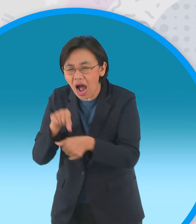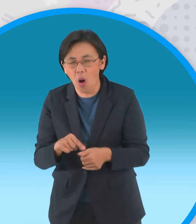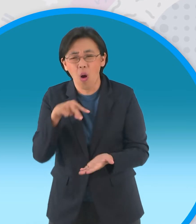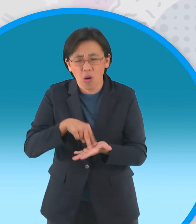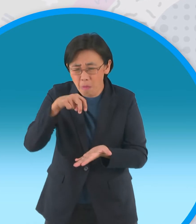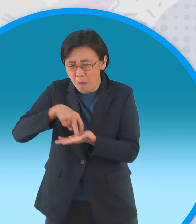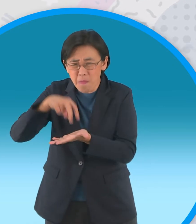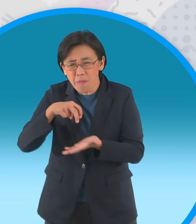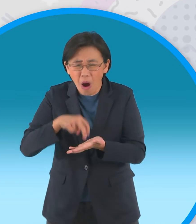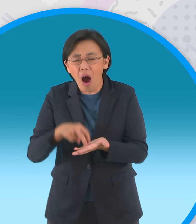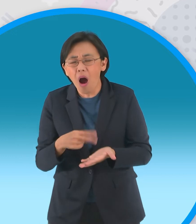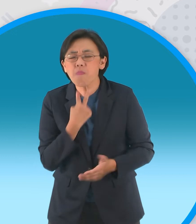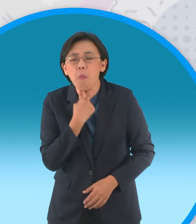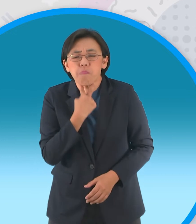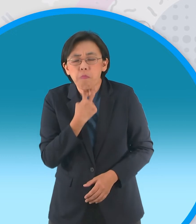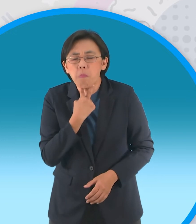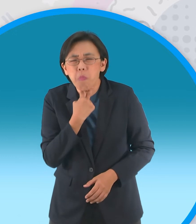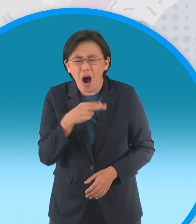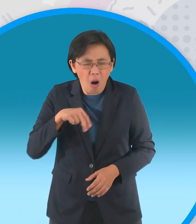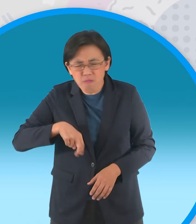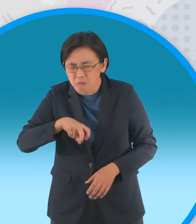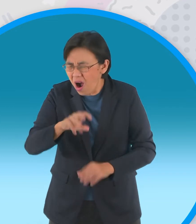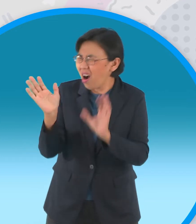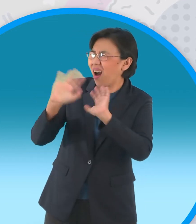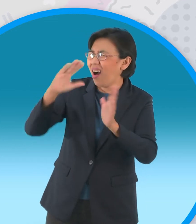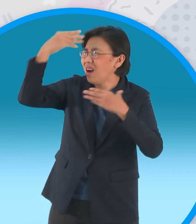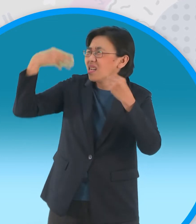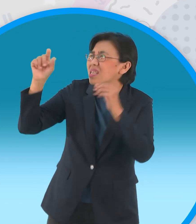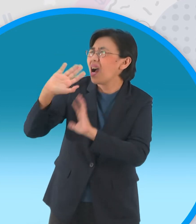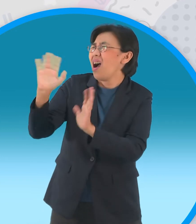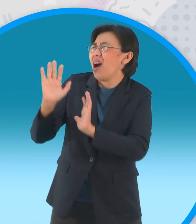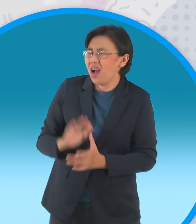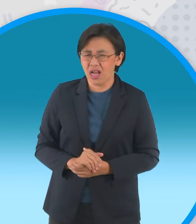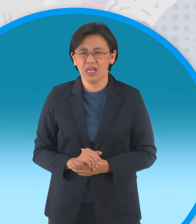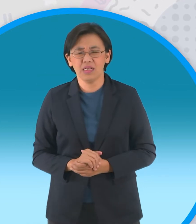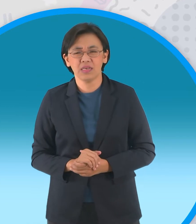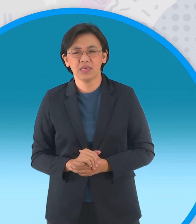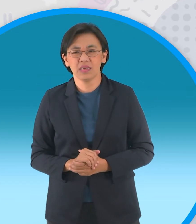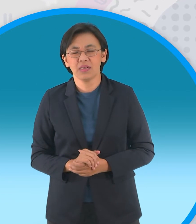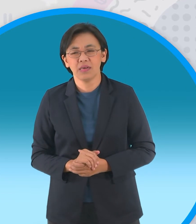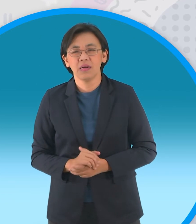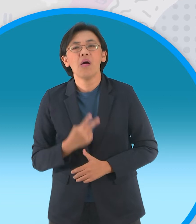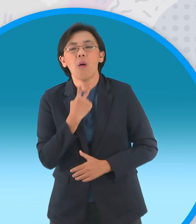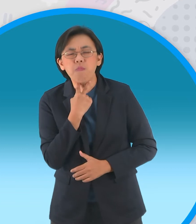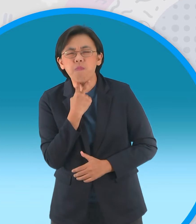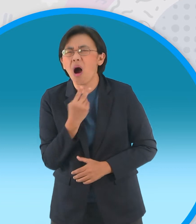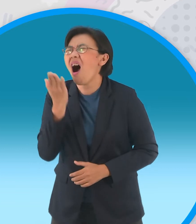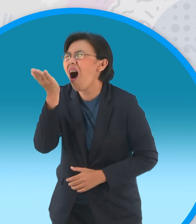เอาชีวิตรอด ท่านเทวดาครับท่านเทวดา พวกมันพยายามร้องขอนายใหม่อีกครั้ง